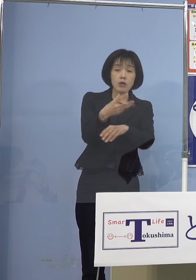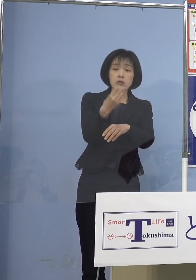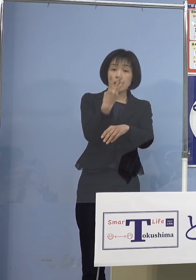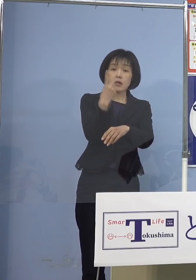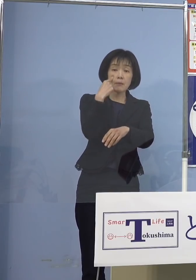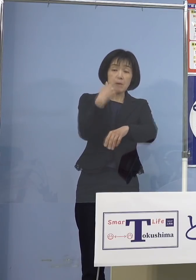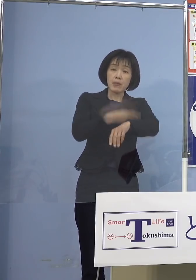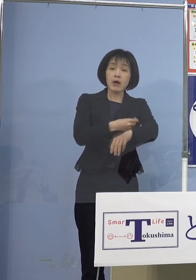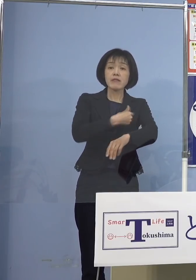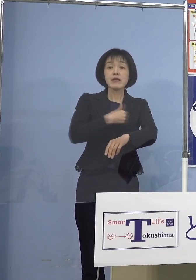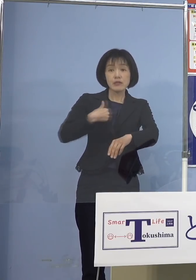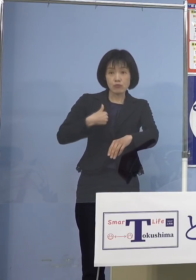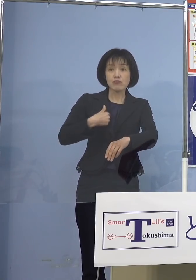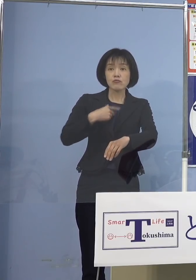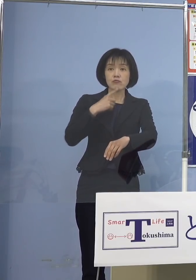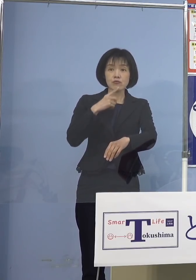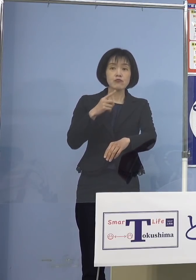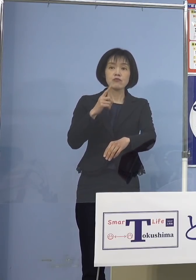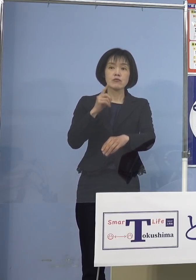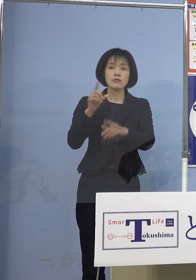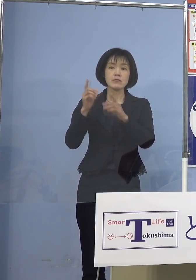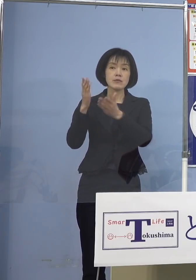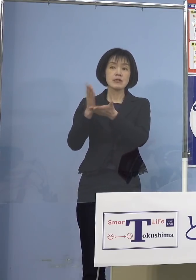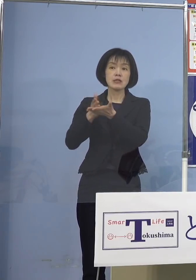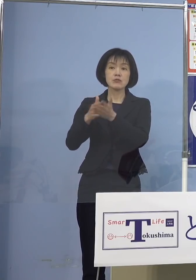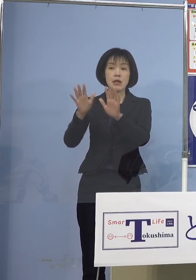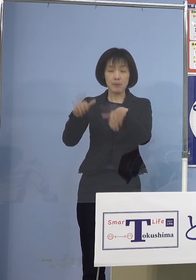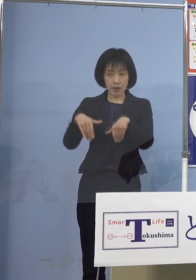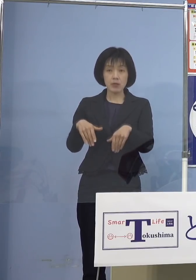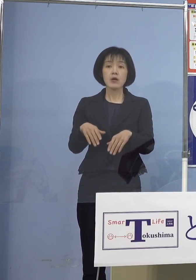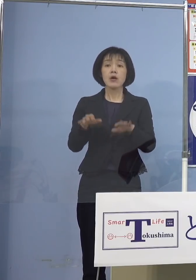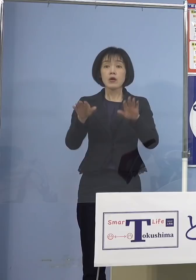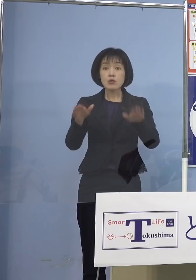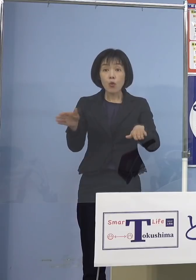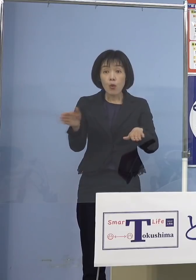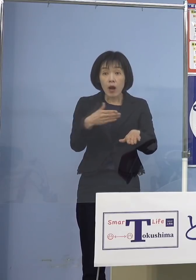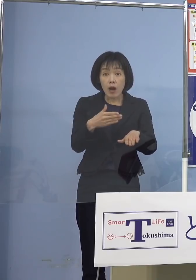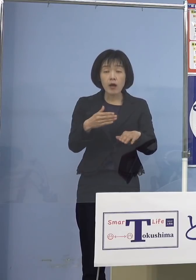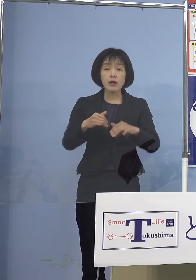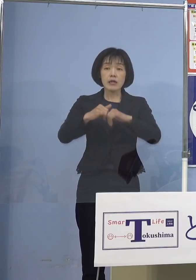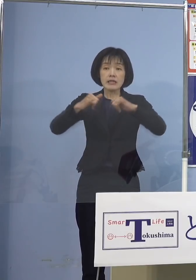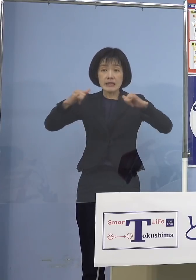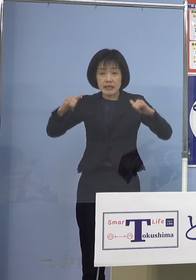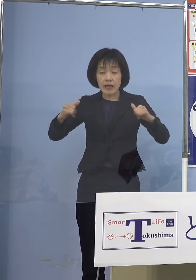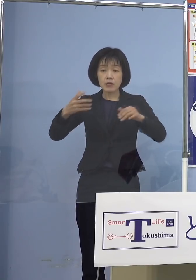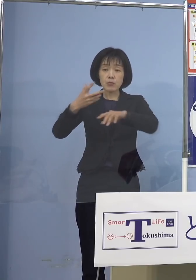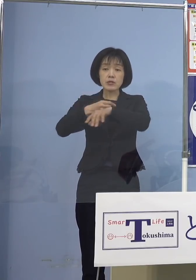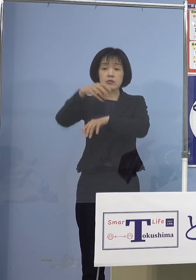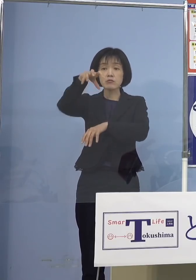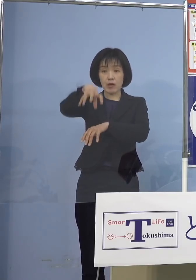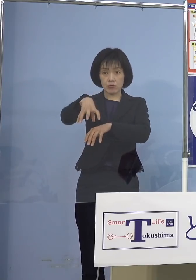実は今日から県主導の 大規模接種会場でスタートを切りました